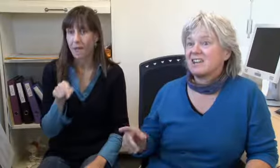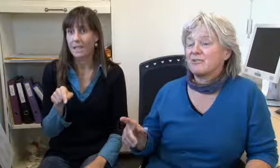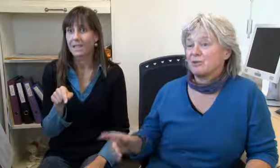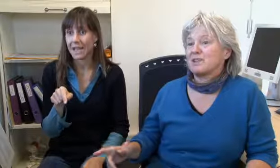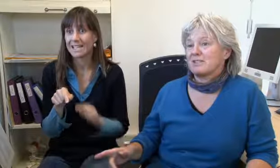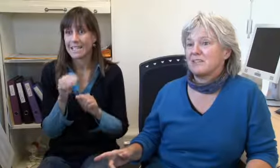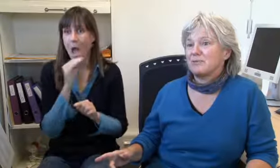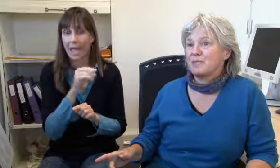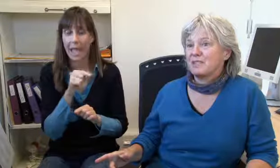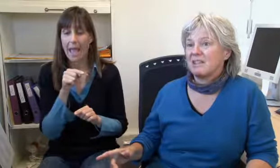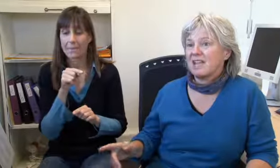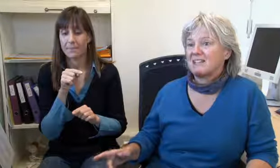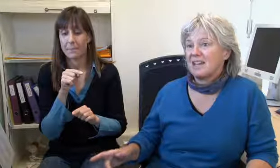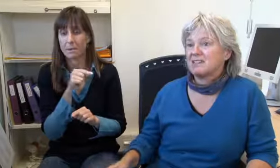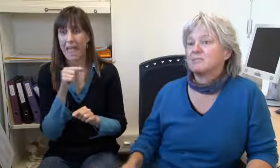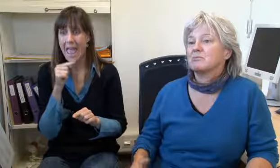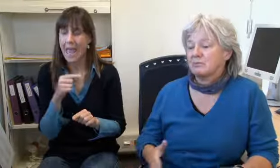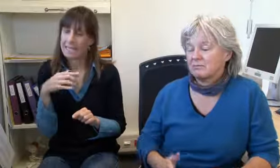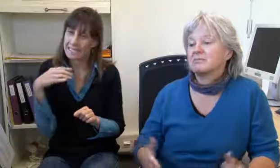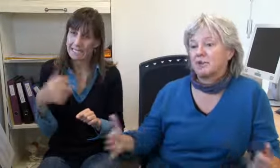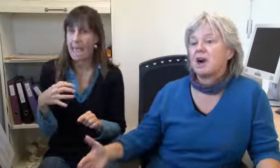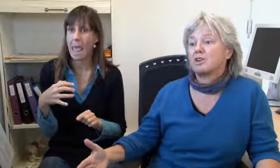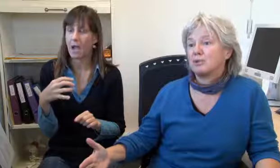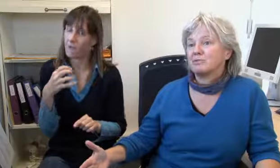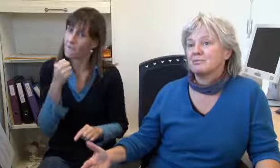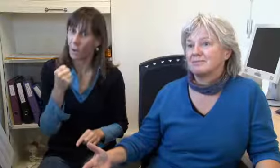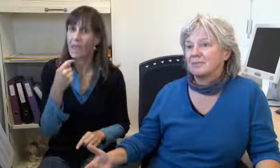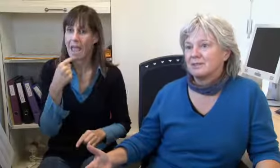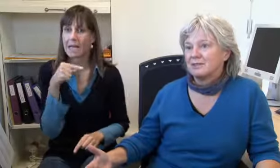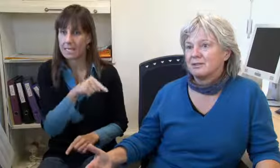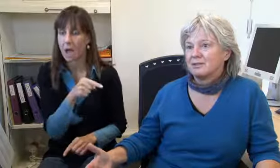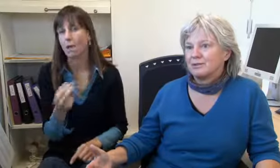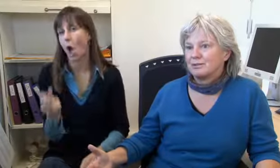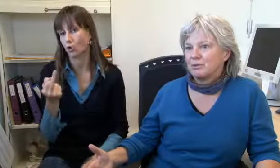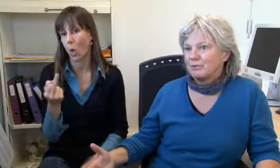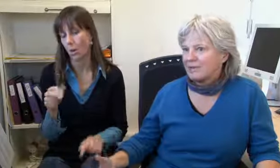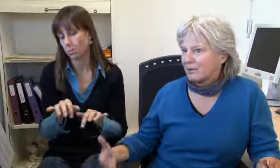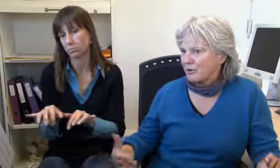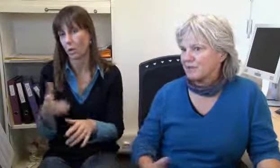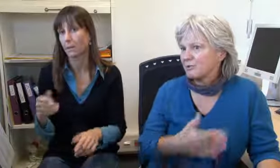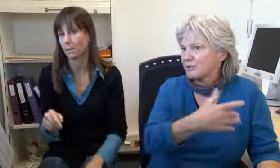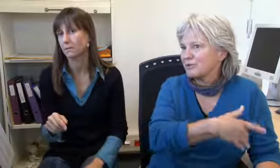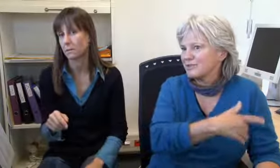er ist sehr wütend, er sagt Arschloch.